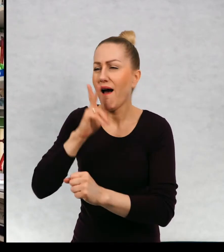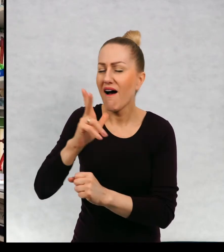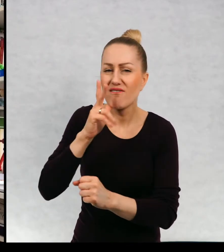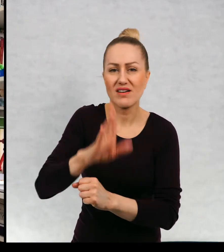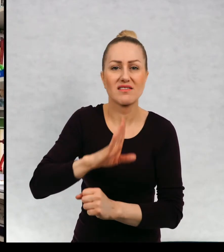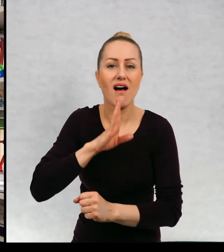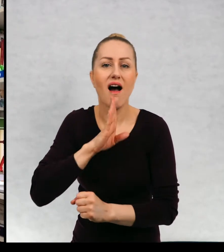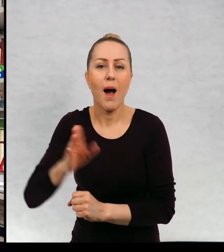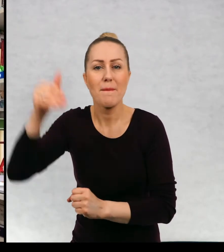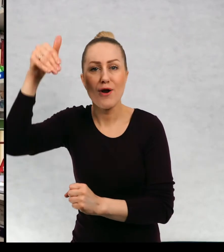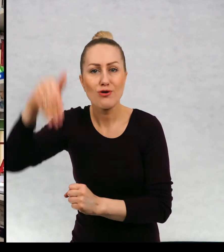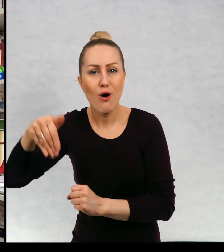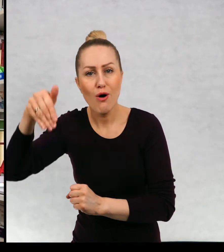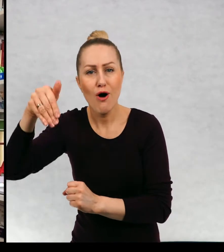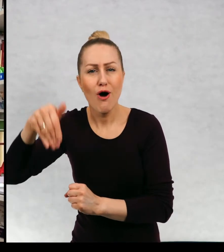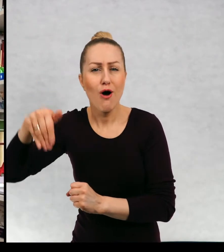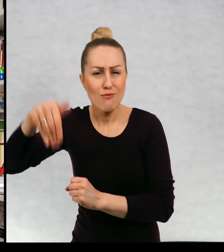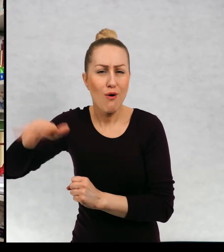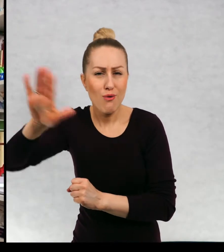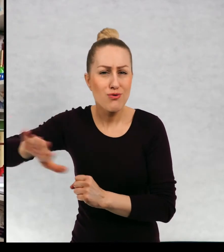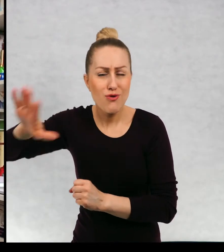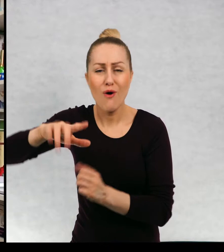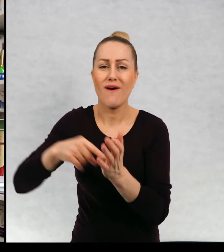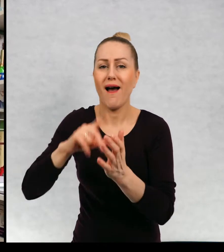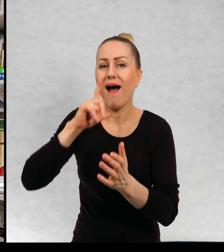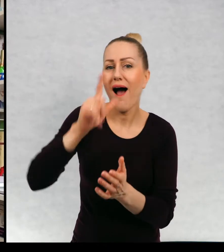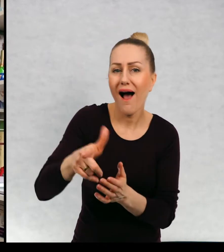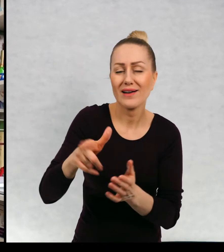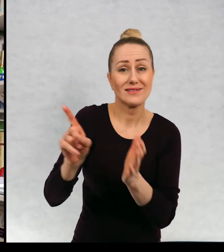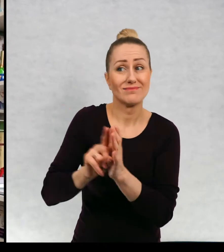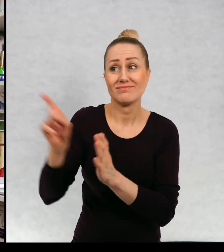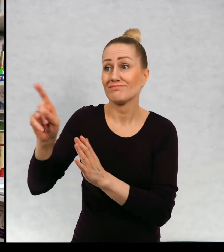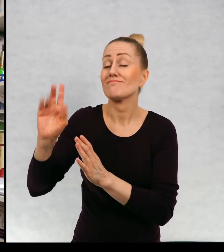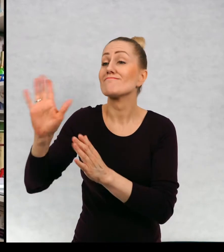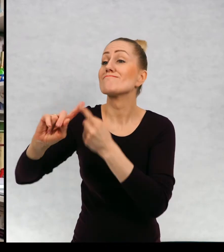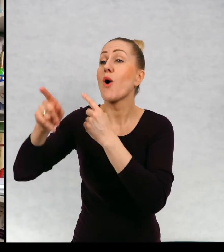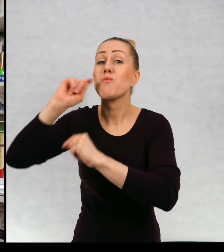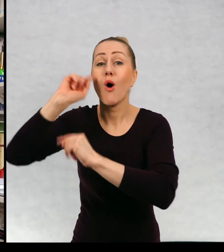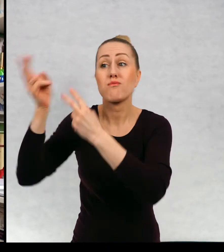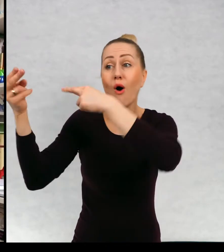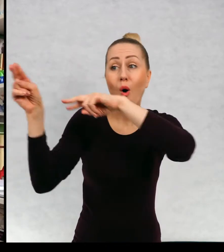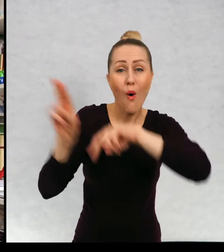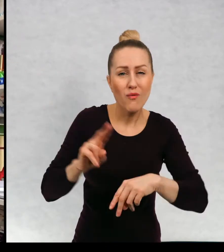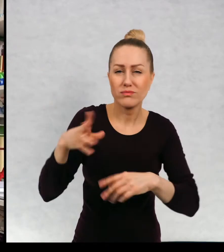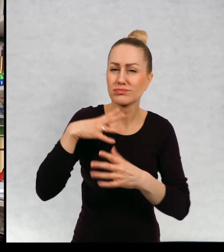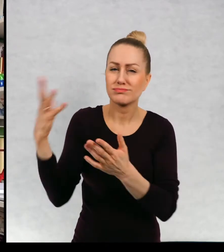Po Afryce, Ameryce Południowej, Azji przywoził do domu mnóstwo